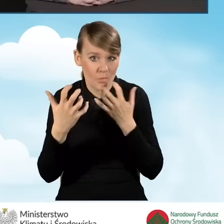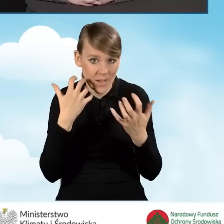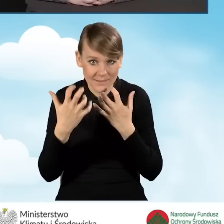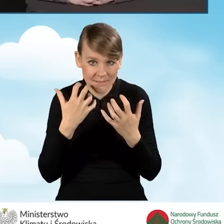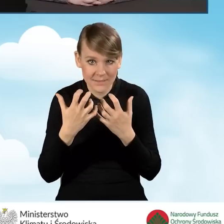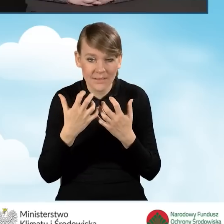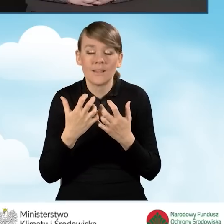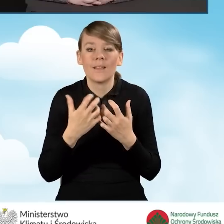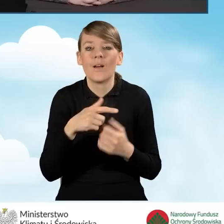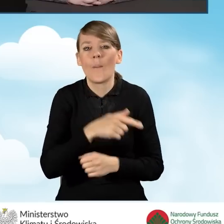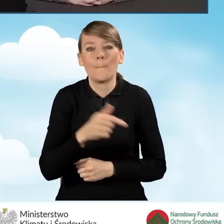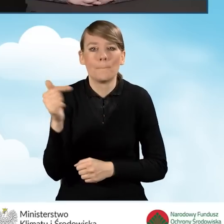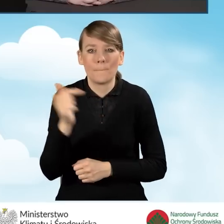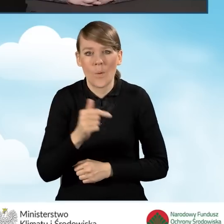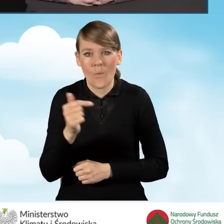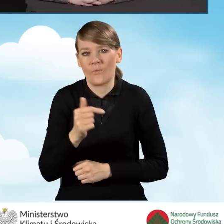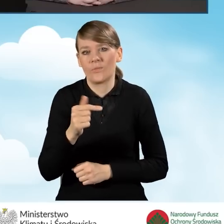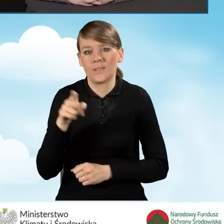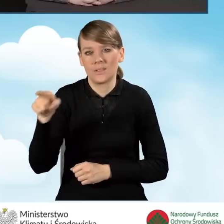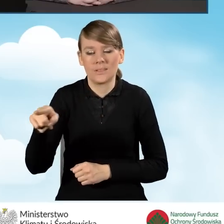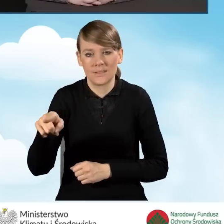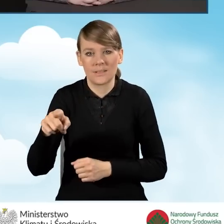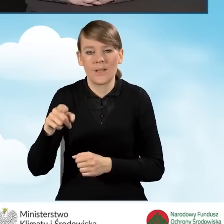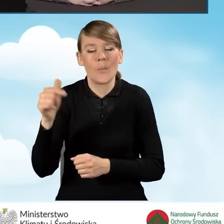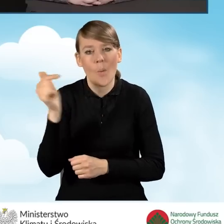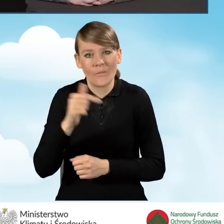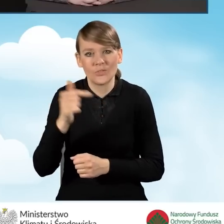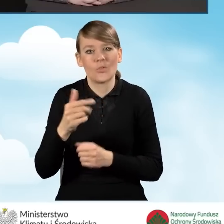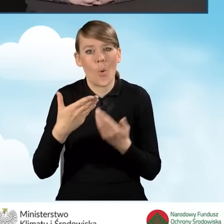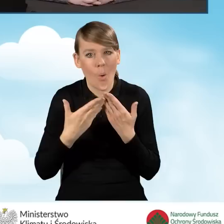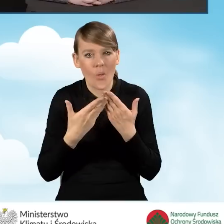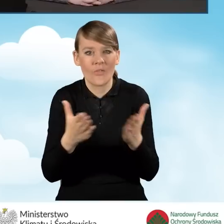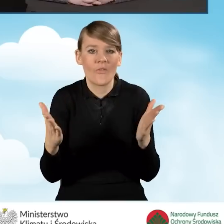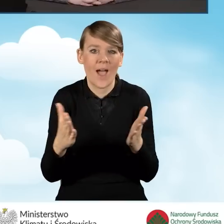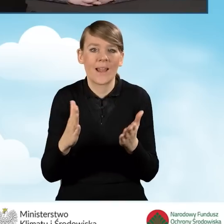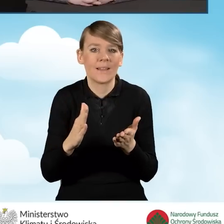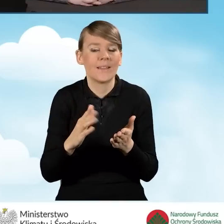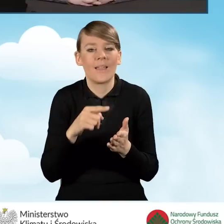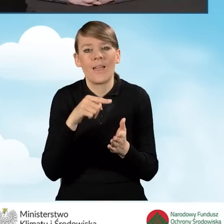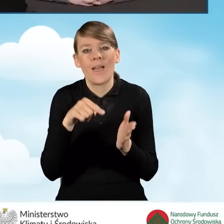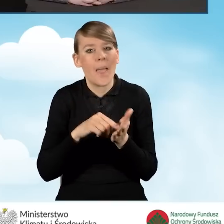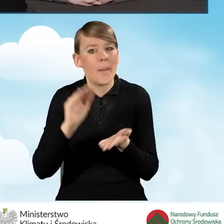powinien być prowadzony przez gminę. Powinien być otwarty minimum 10 godzin tygodniowo,